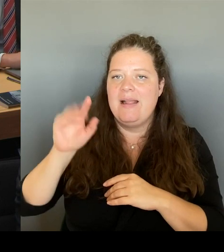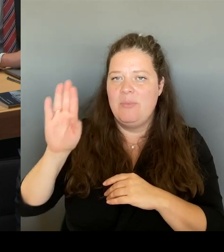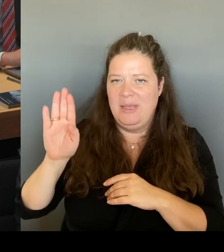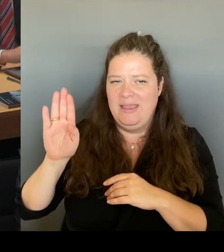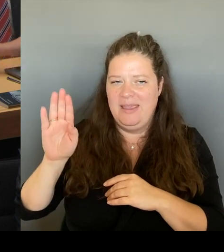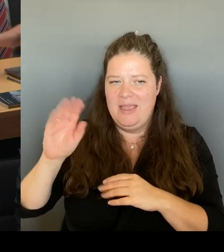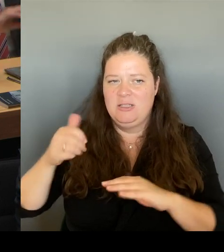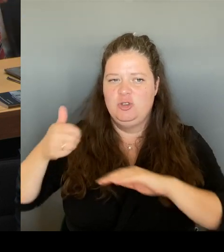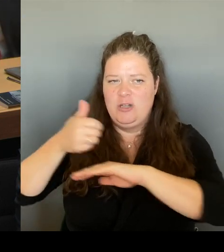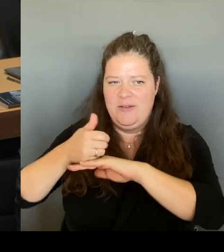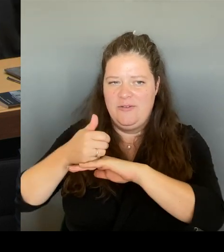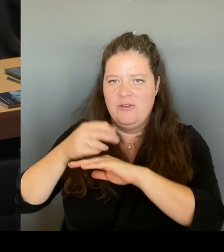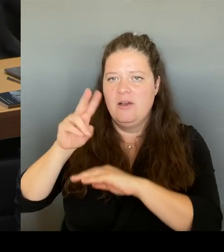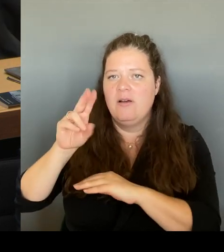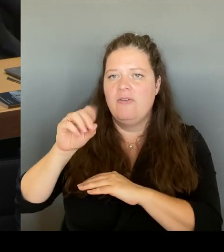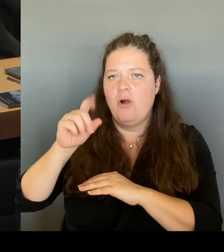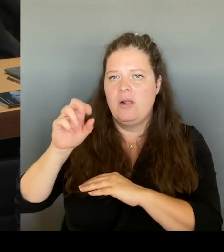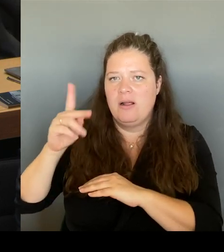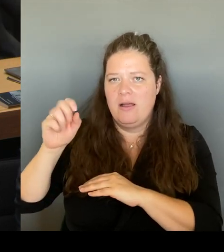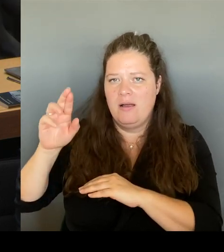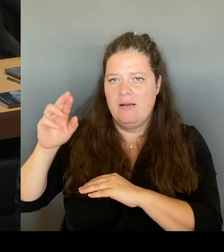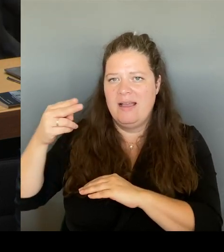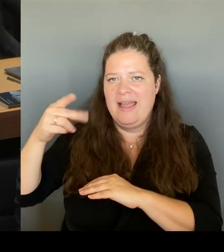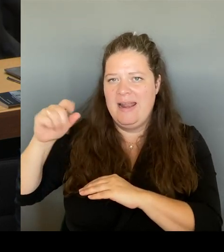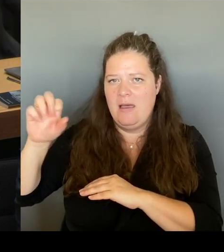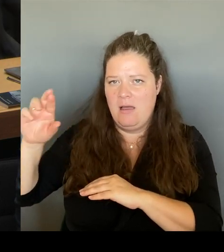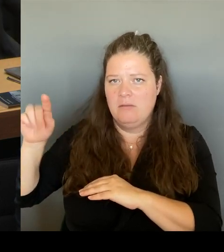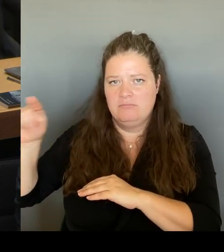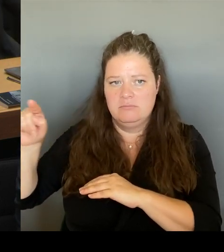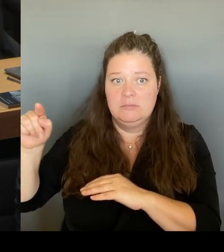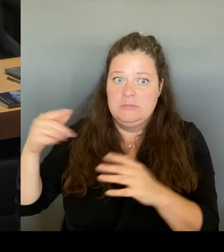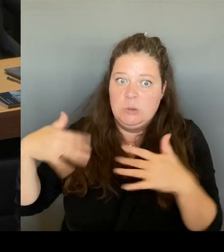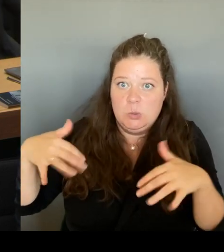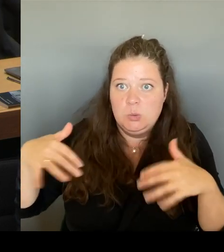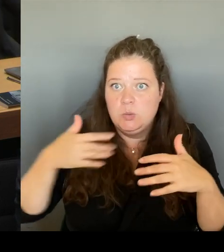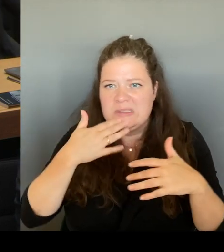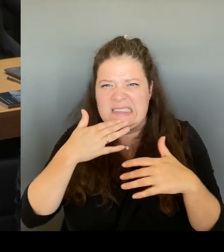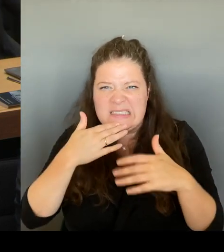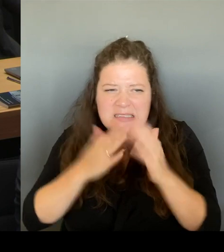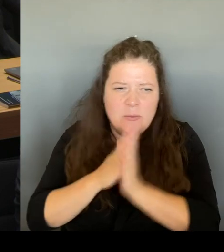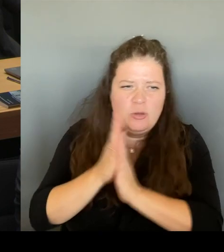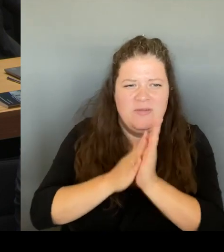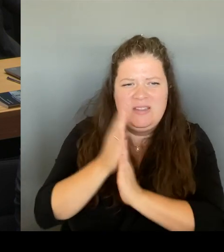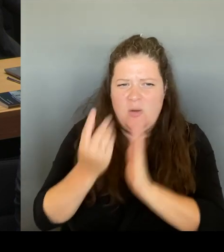für sich und für seine ZLB beziehen zu können. Und die Menschen in der Stadt,